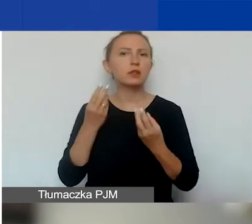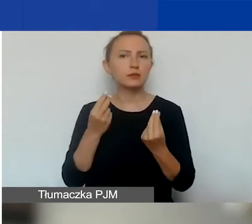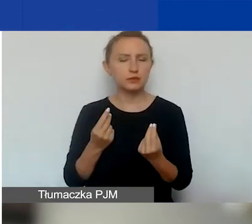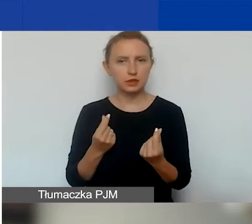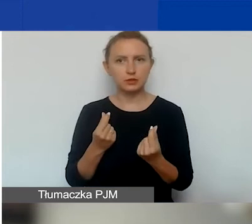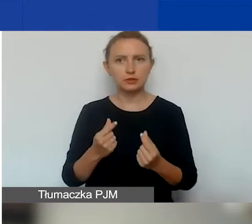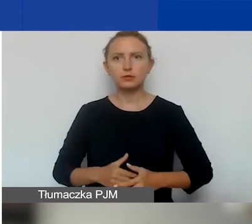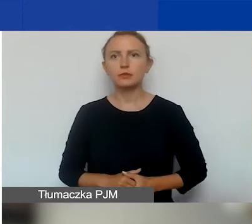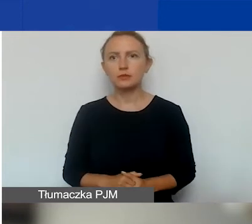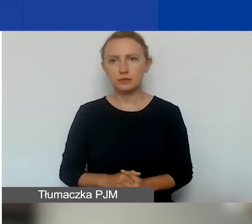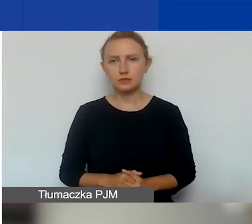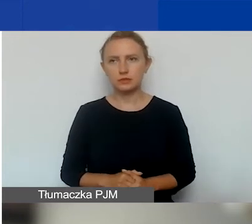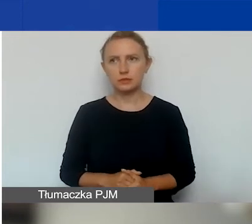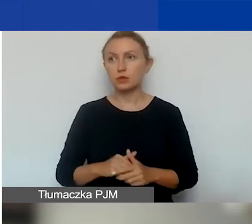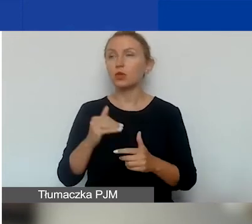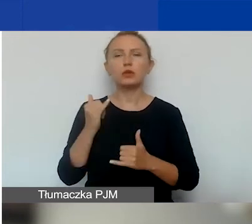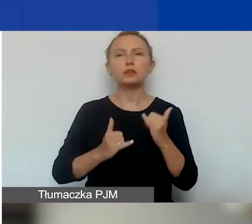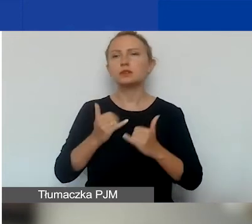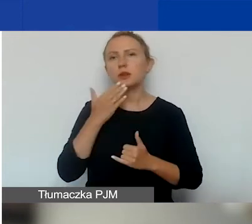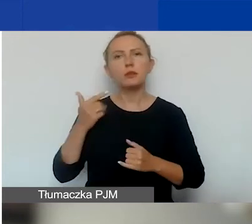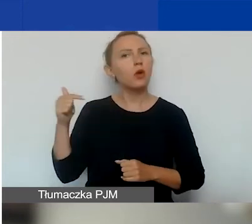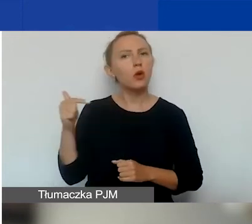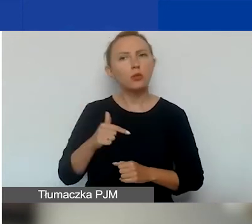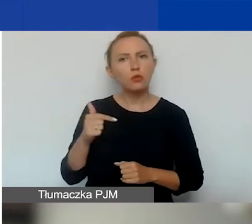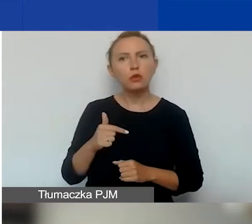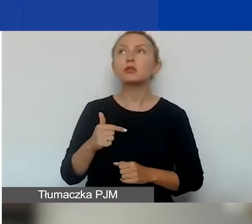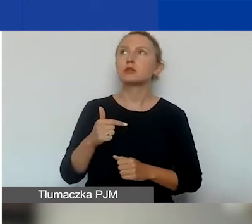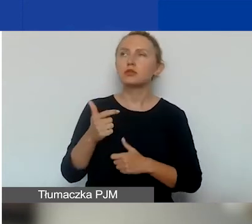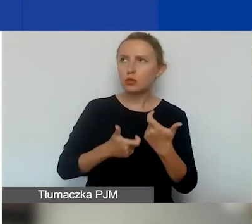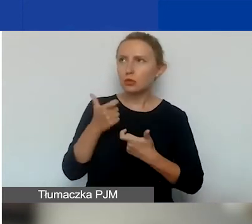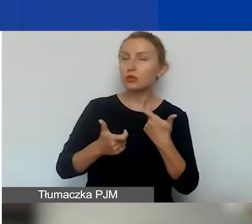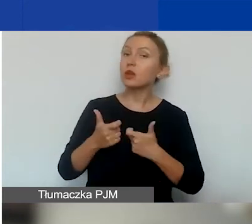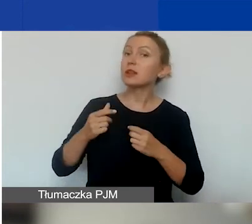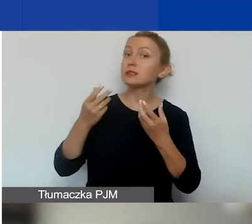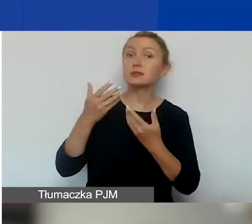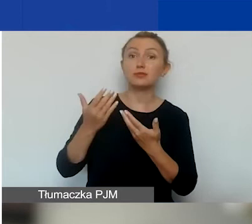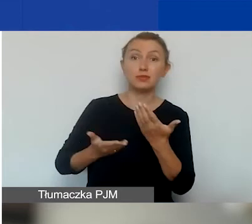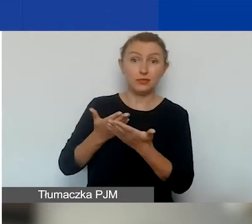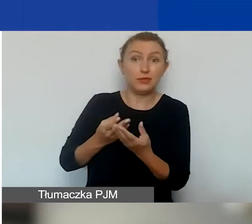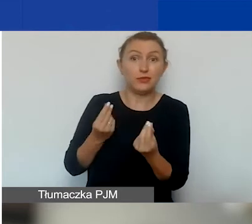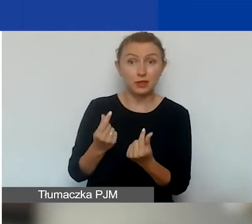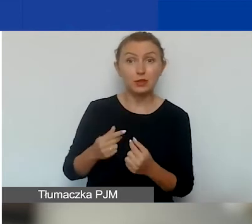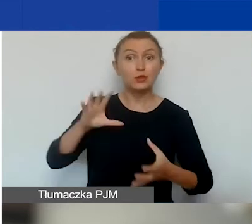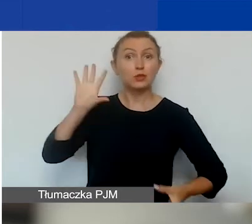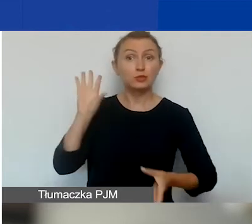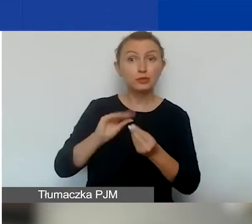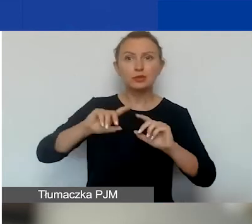lub - jeśli nie jest zobowiązana do sporządzenia sprawozdania finansowego - zbiorcze zestawienie przychodów i kosztów